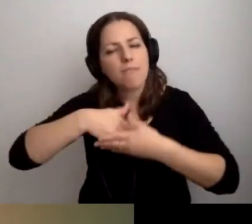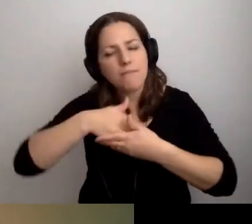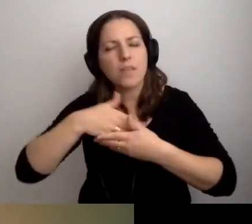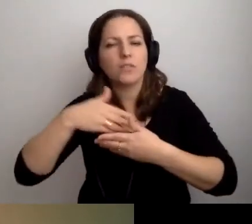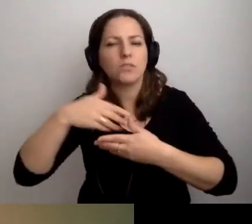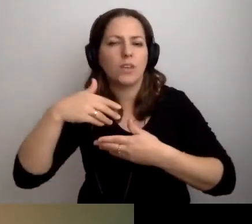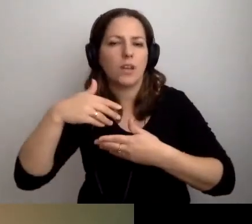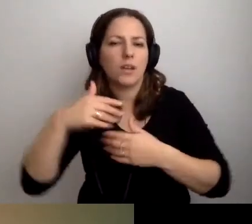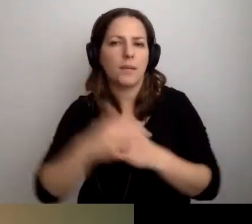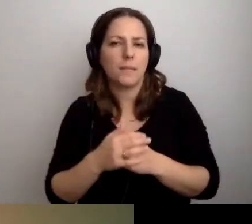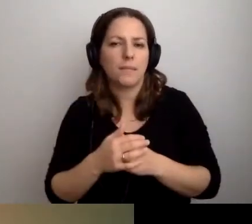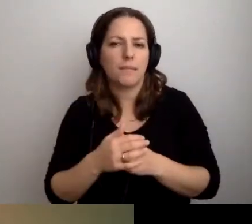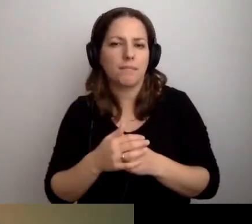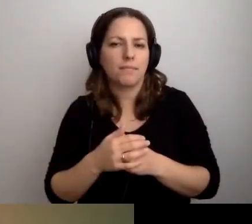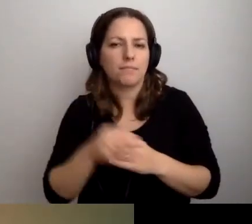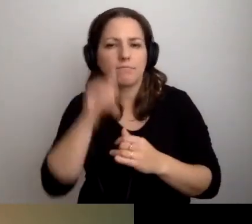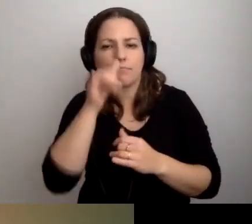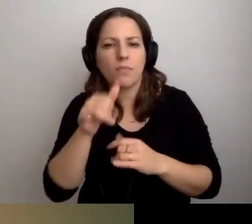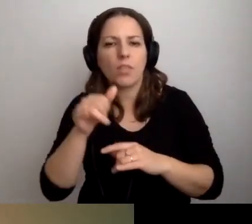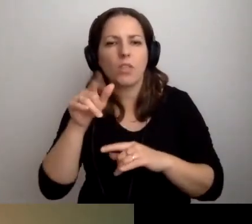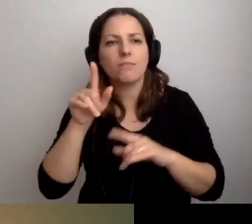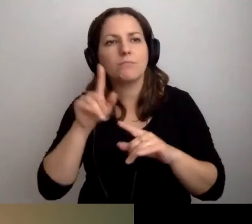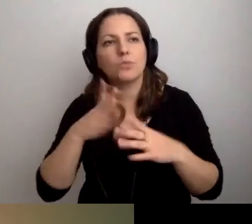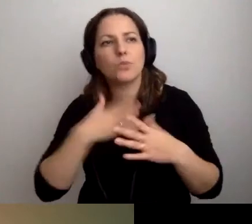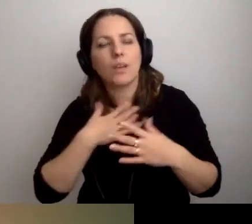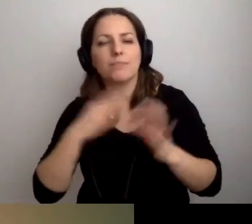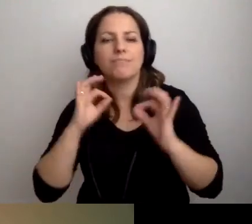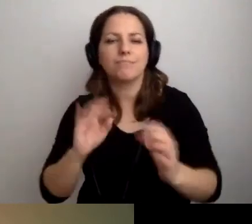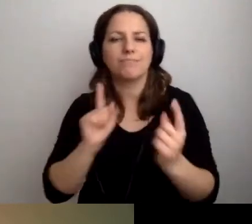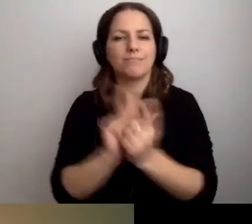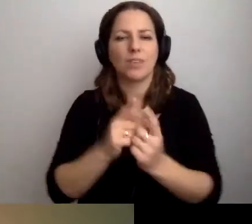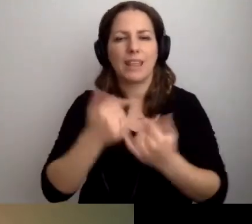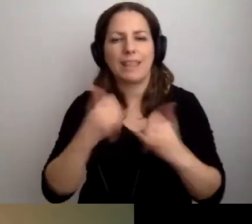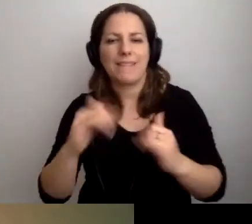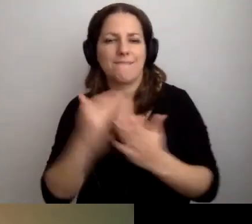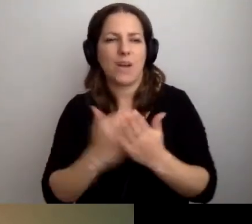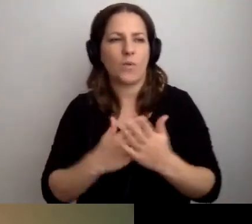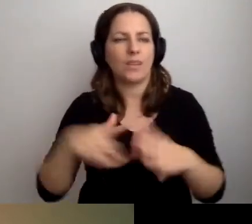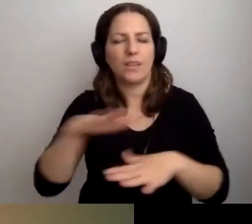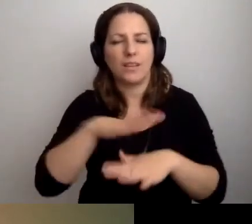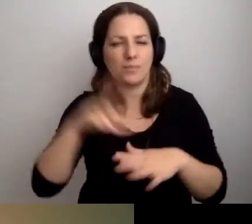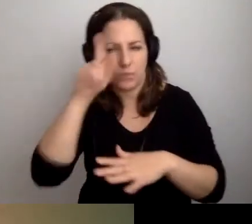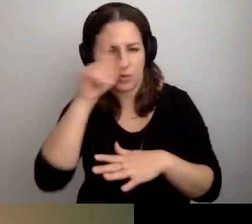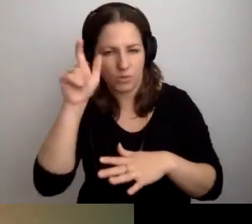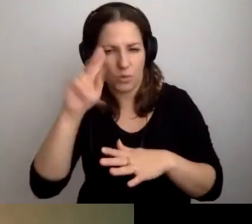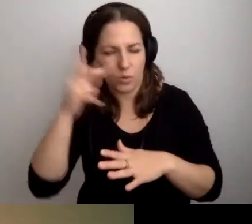które nie pozwalają na komfort spotkania z drugim człowiekiem w innych warunkach. To naprawdę jest wyrównywanie szans.